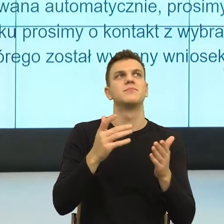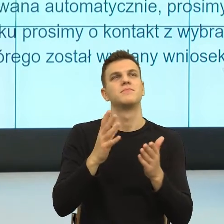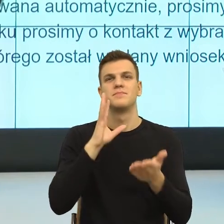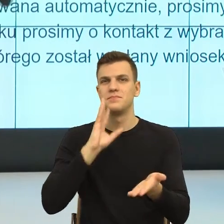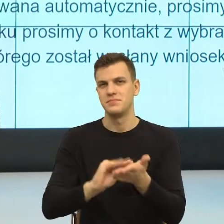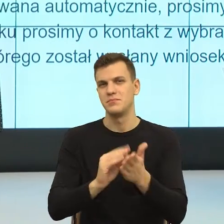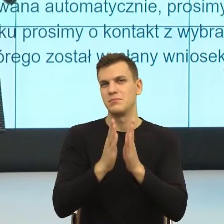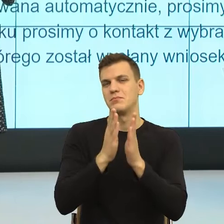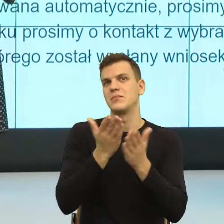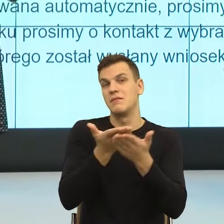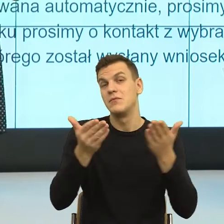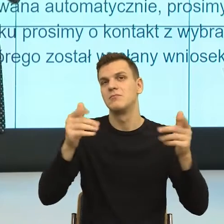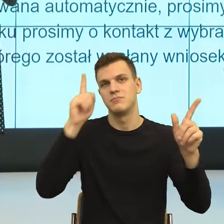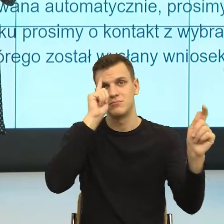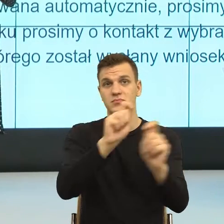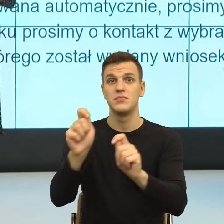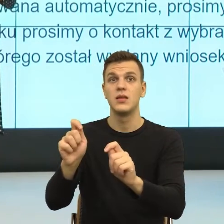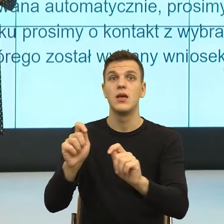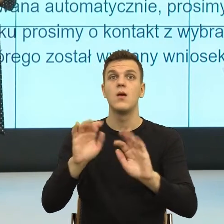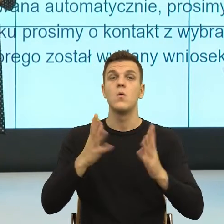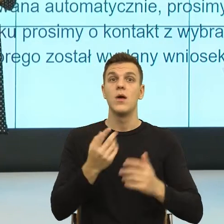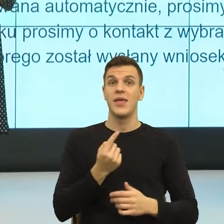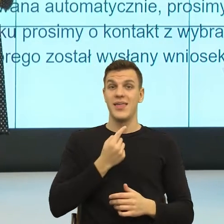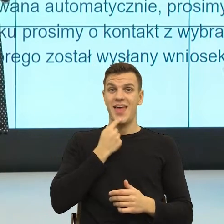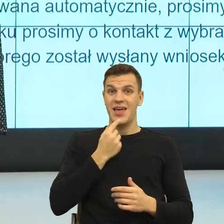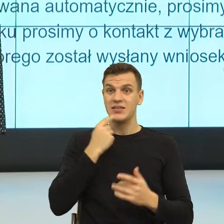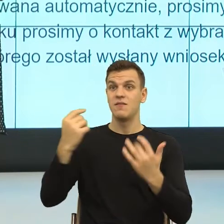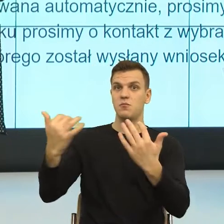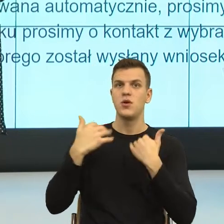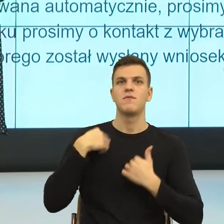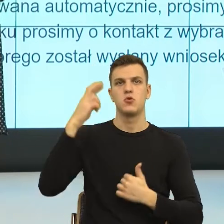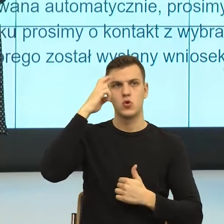Język oswaja rzeczywistość w ten sposób, że to, co ma nazwę istnieje.